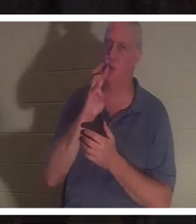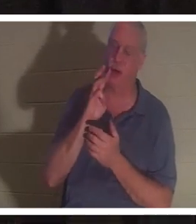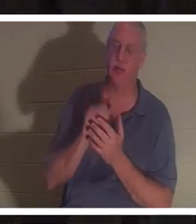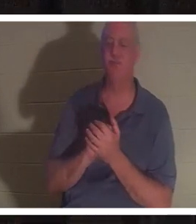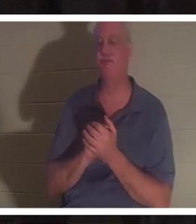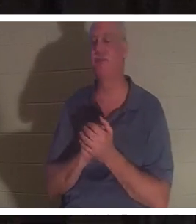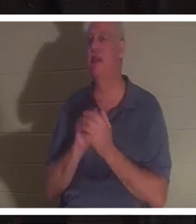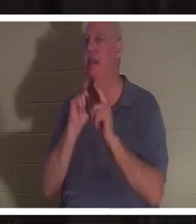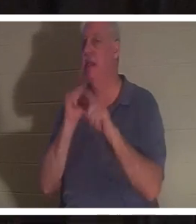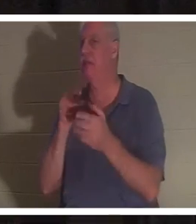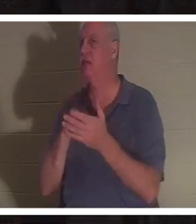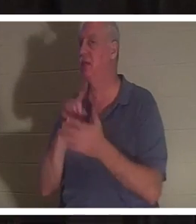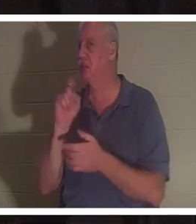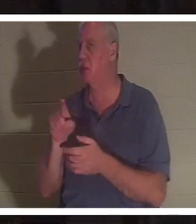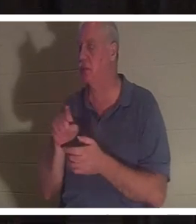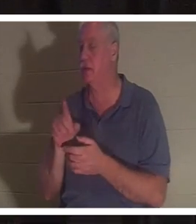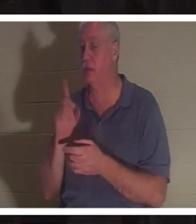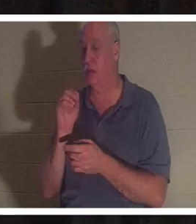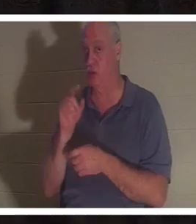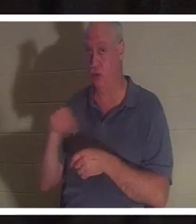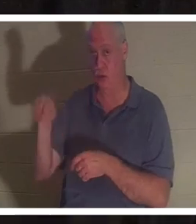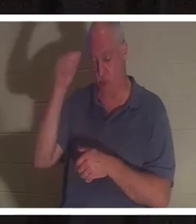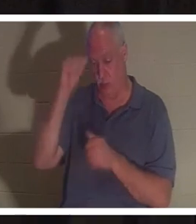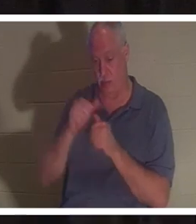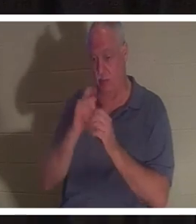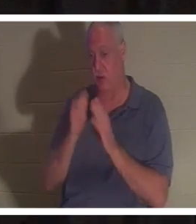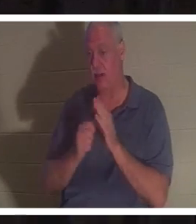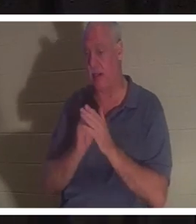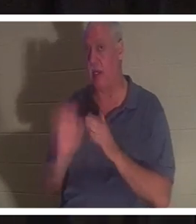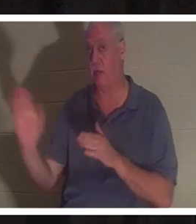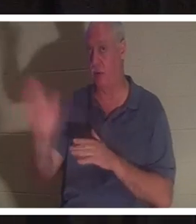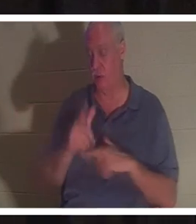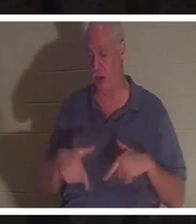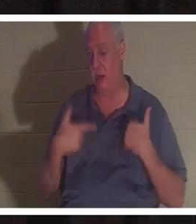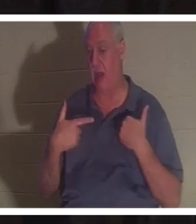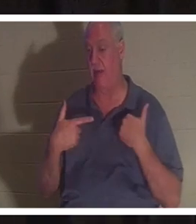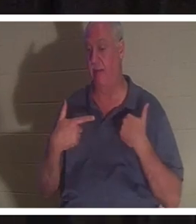diese Frage an Ihren Tischen. Erinnern Sie sich an eine Zeit in Ihrem Leben, in der es möglich war, dass eine